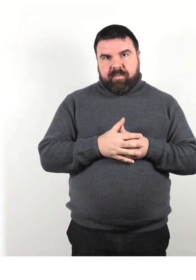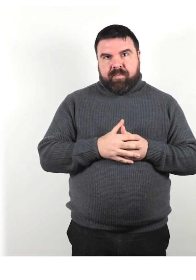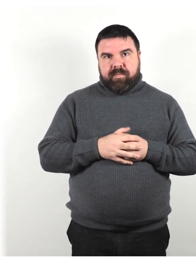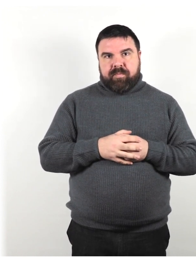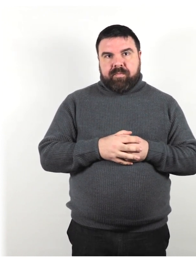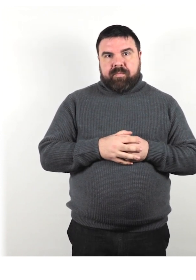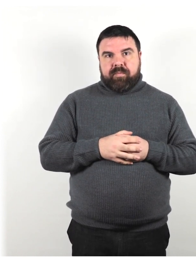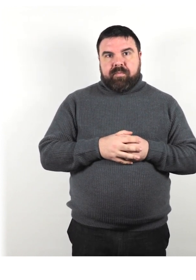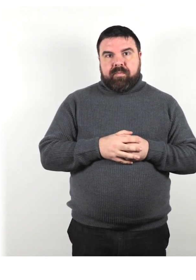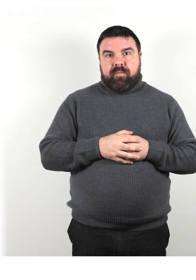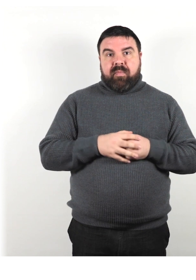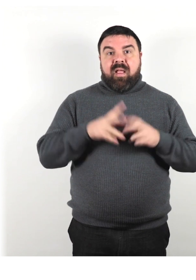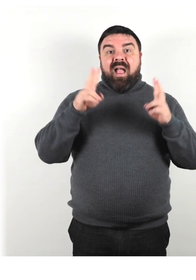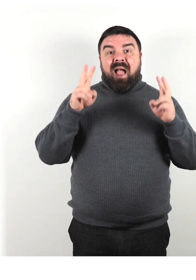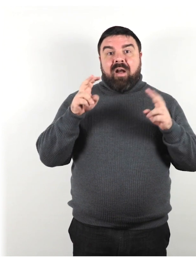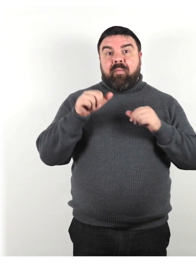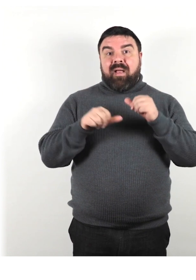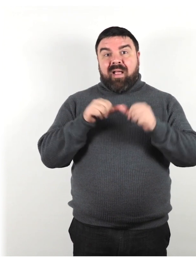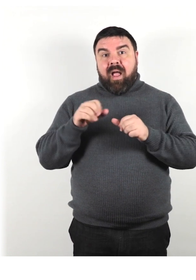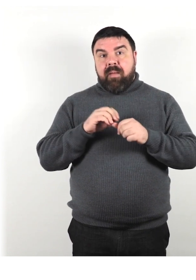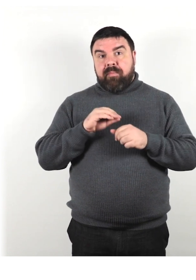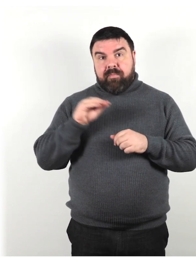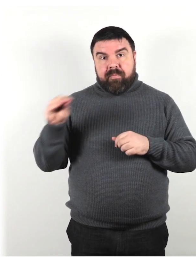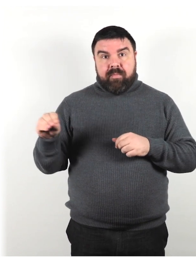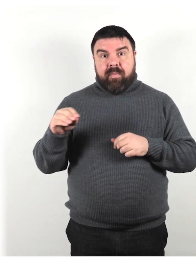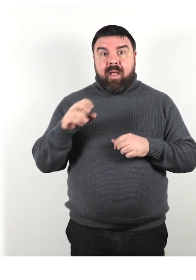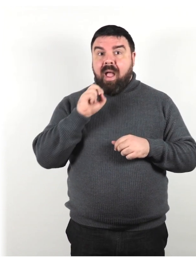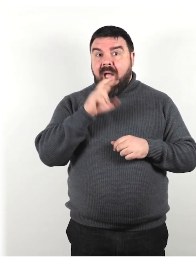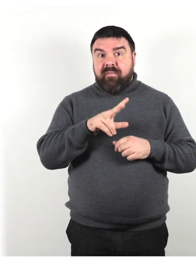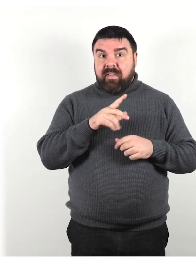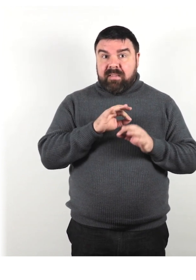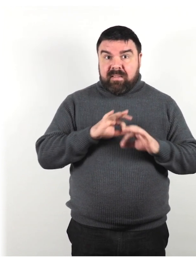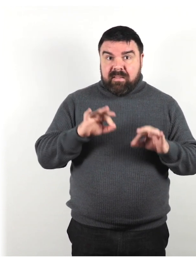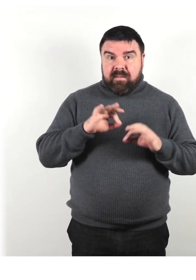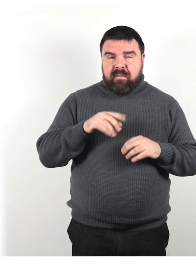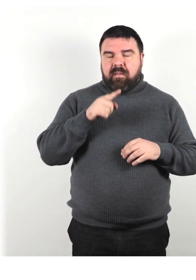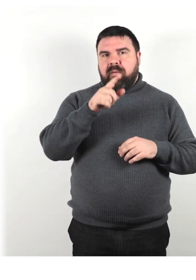Non cambiare argomento senza preavviso, in quanto potrebbe confondere la persona.